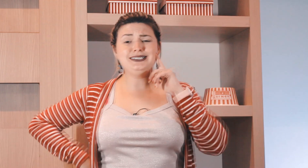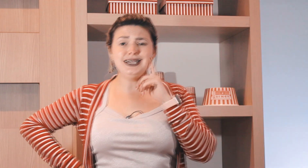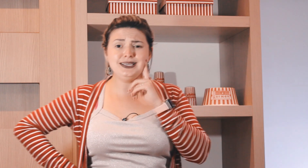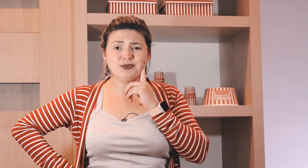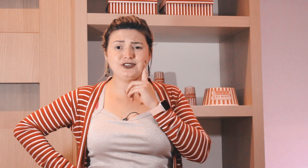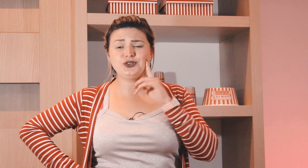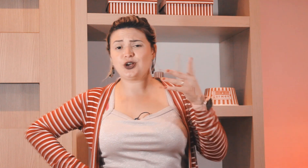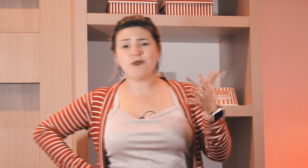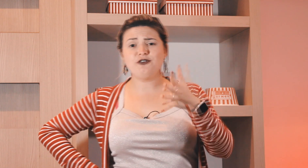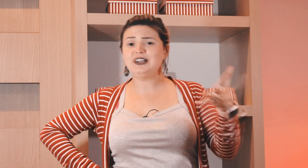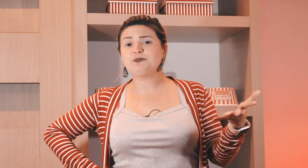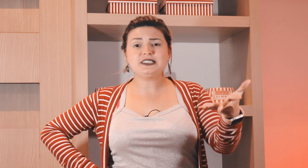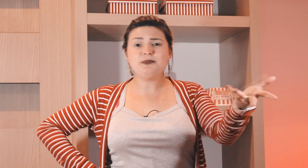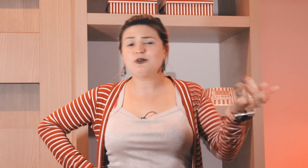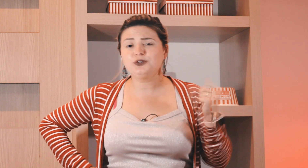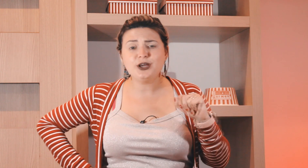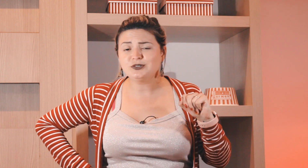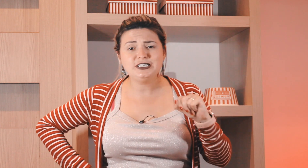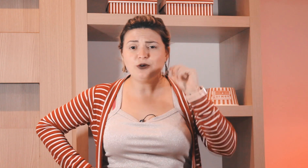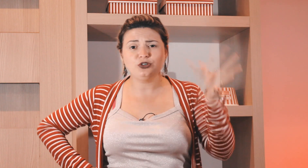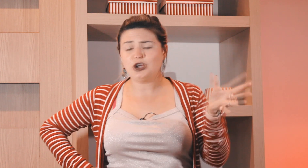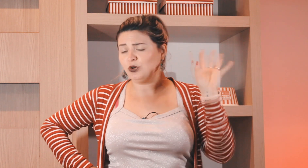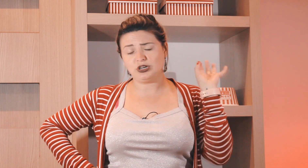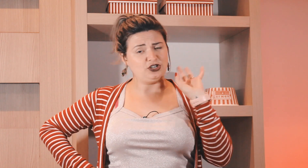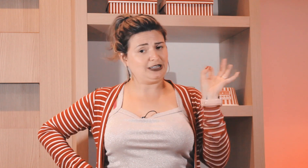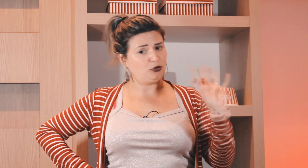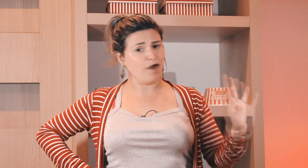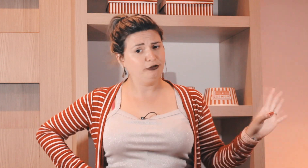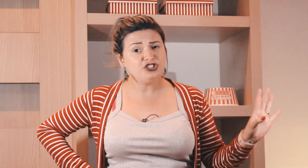Mas e aí professora ? como eu faço para saber quando que é um sinal e quanto que é o outro? a senhora tá me